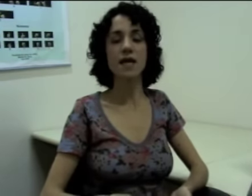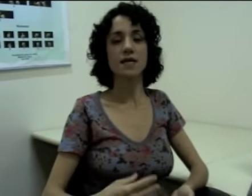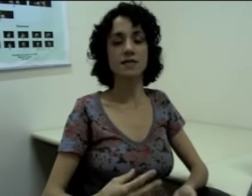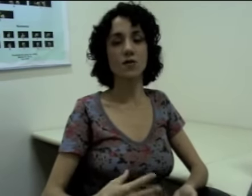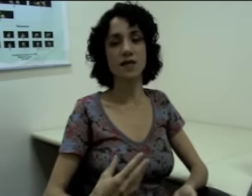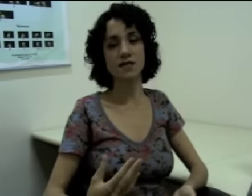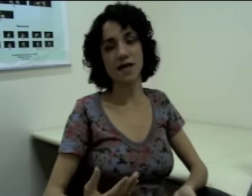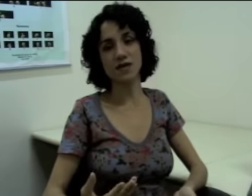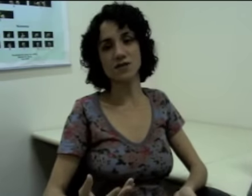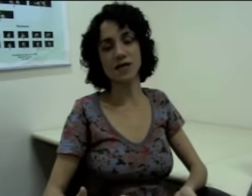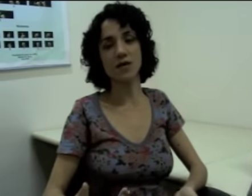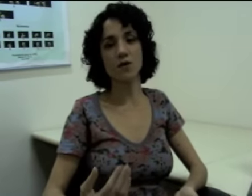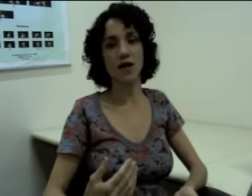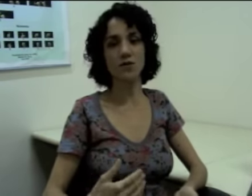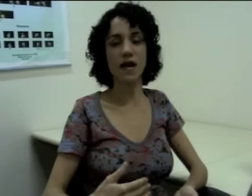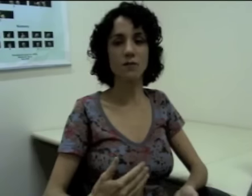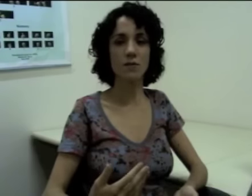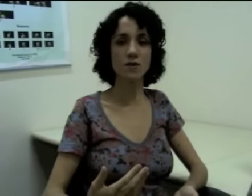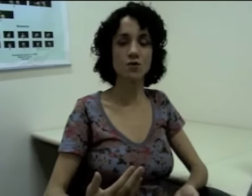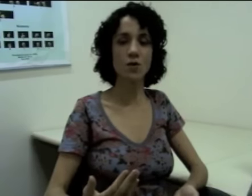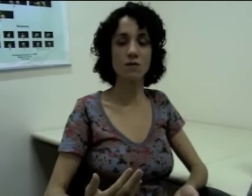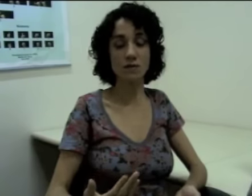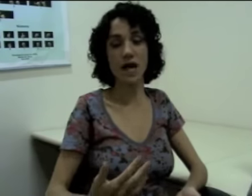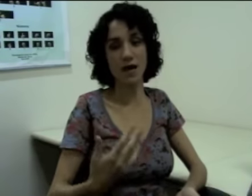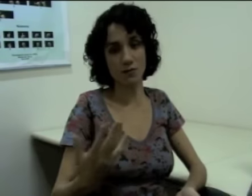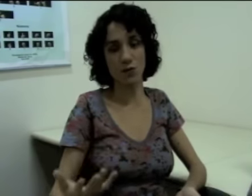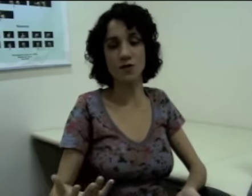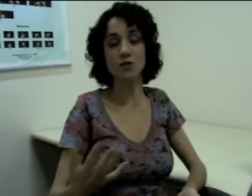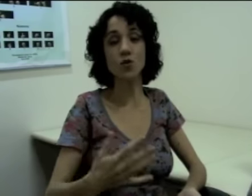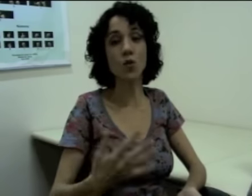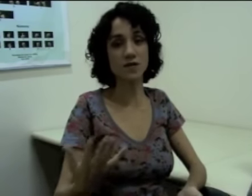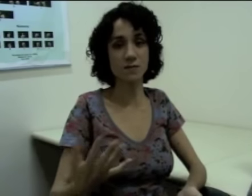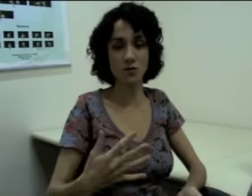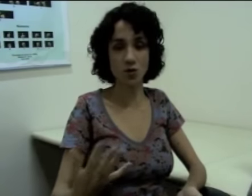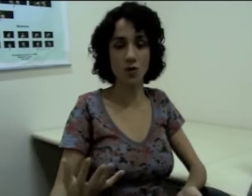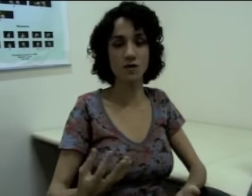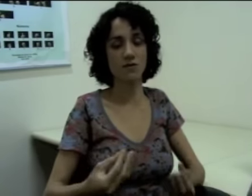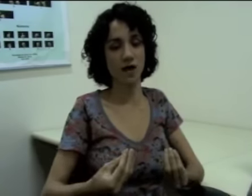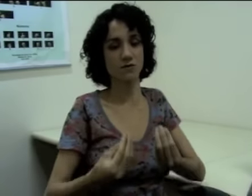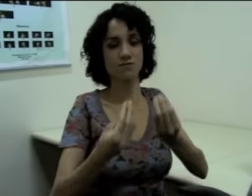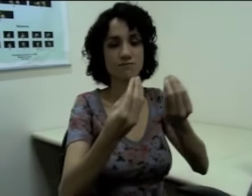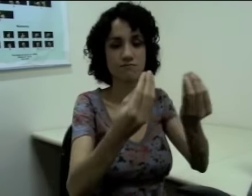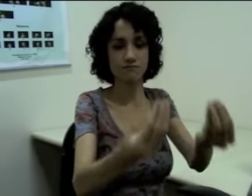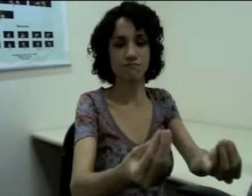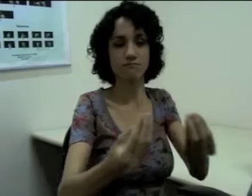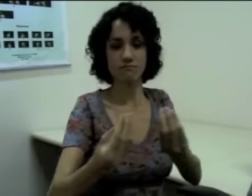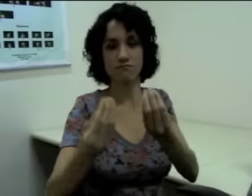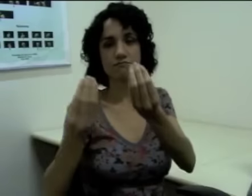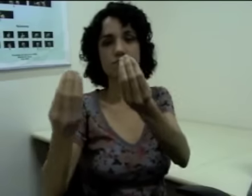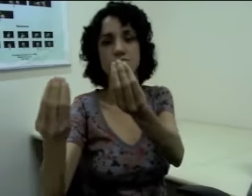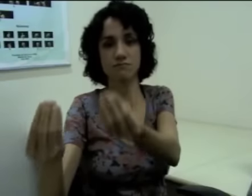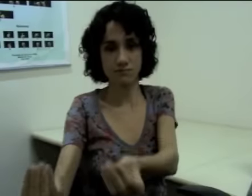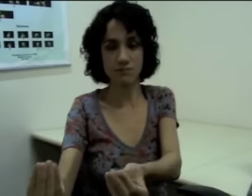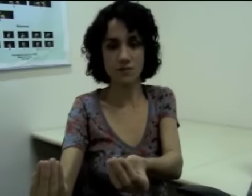Se eu quiser dizer que eu quero dar alguma coisa a duas pessoas eu faço: (sinalização).